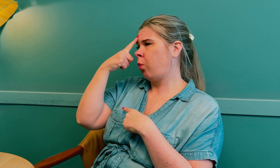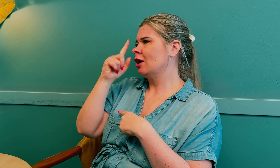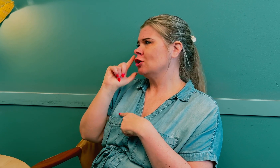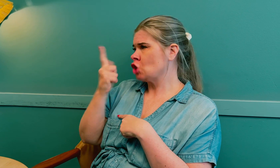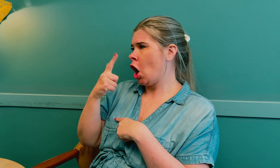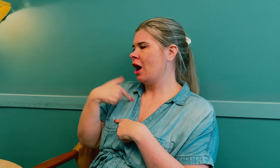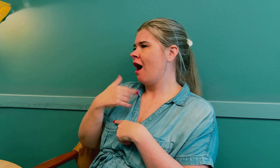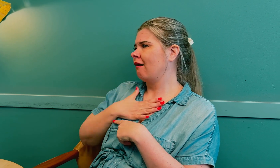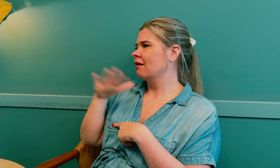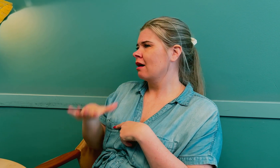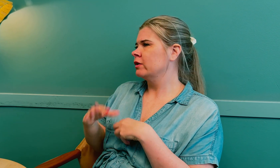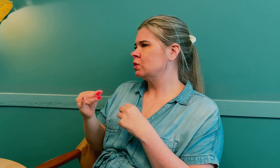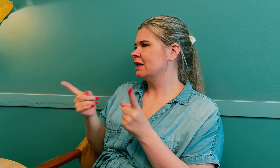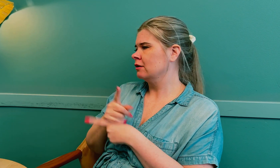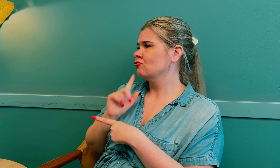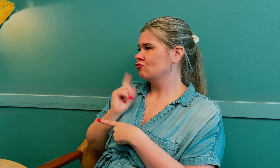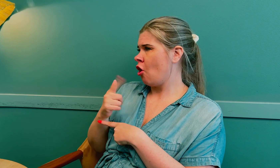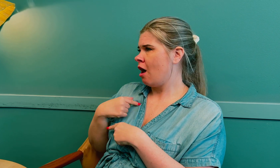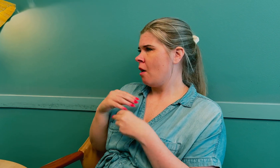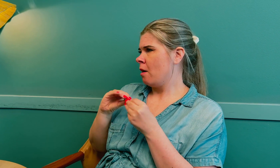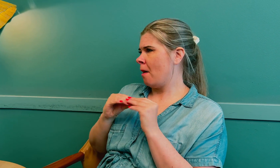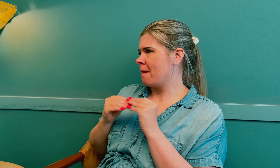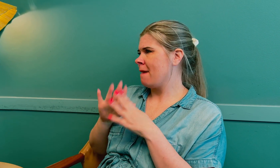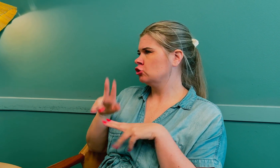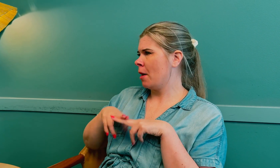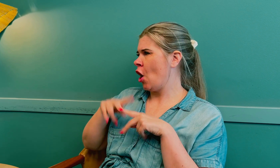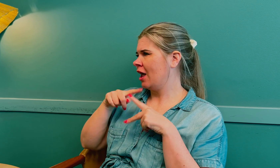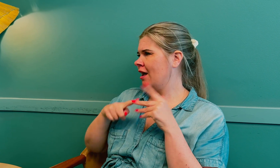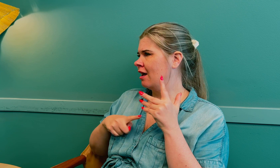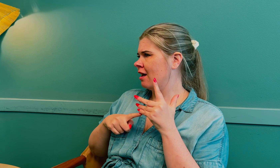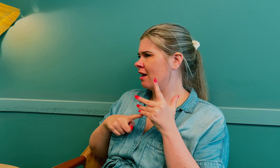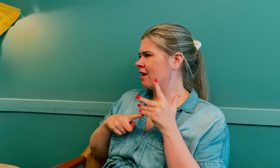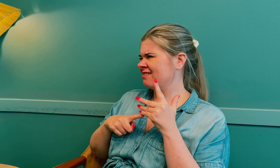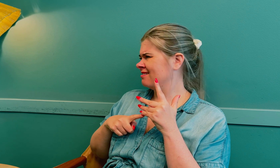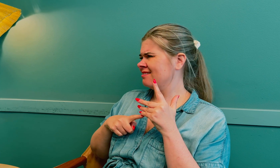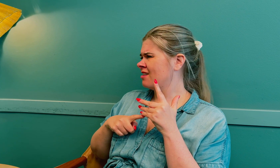Men de trodde det var fordi jeg har lavt stoffskifte at jeg hadde disse symptomene.